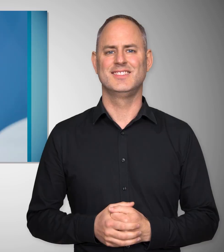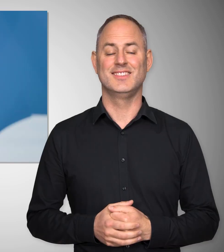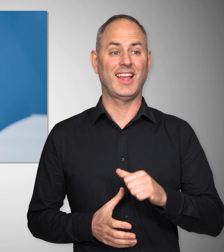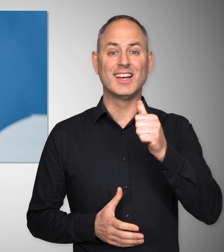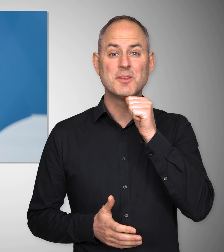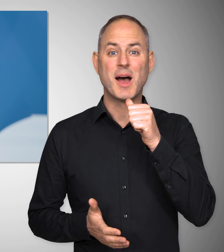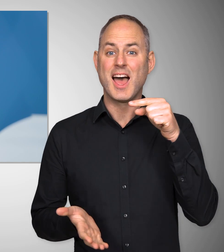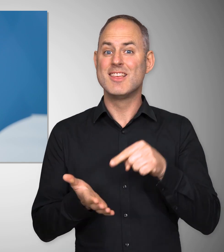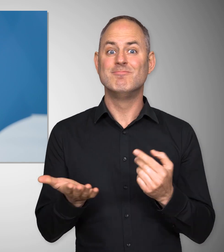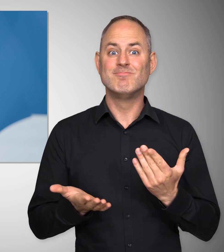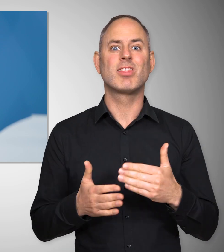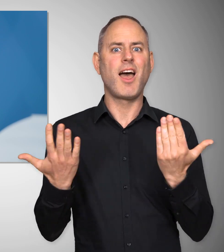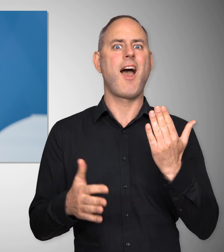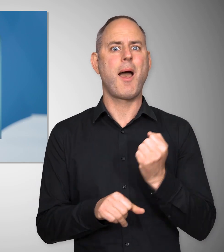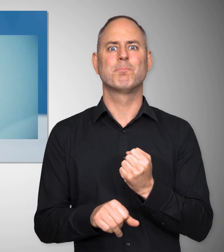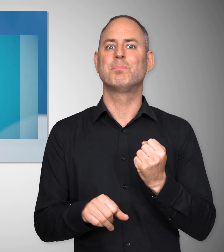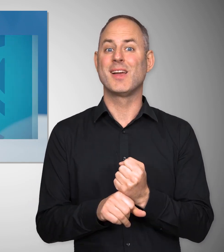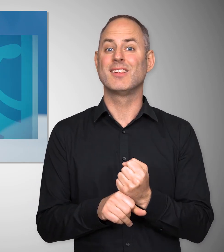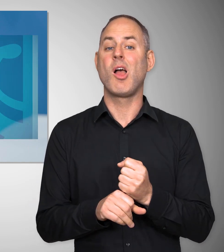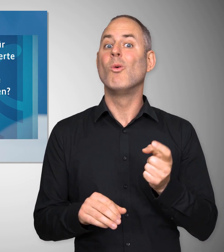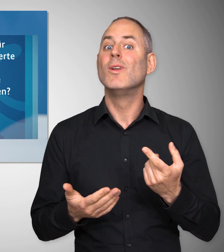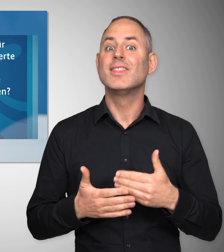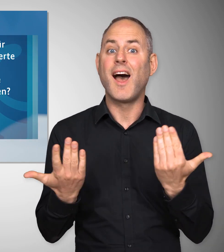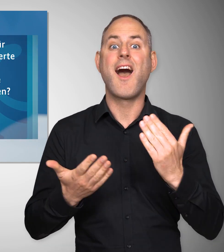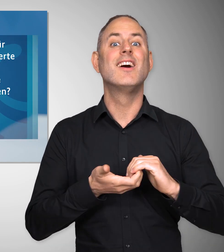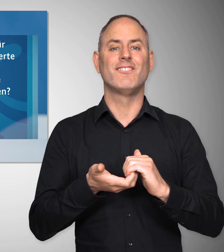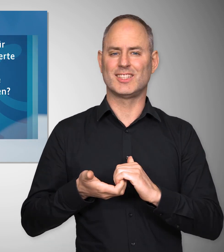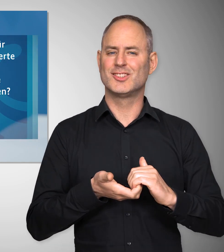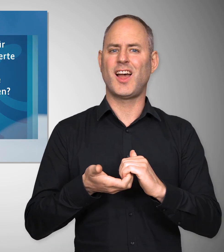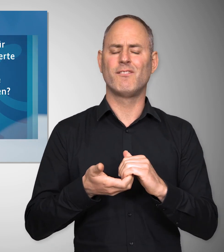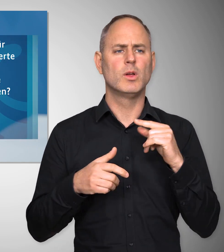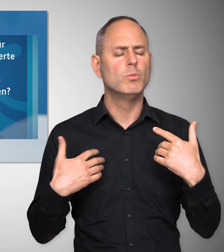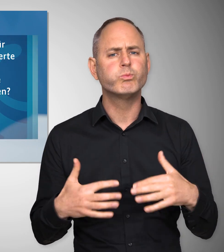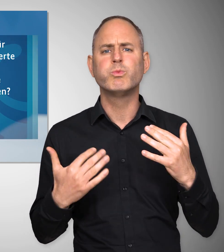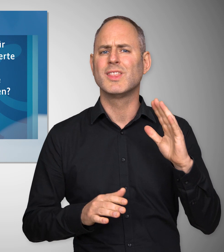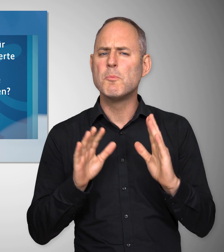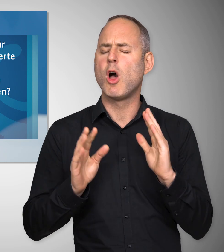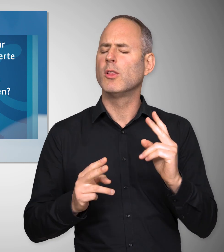Der 1. Mai ist der Tag der Arbeit, aber auch der Tag der Gewerkschaften, was wichtig ist für unsere Demokratie,